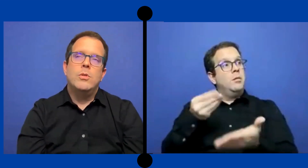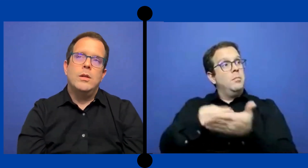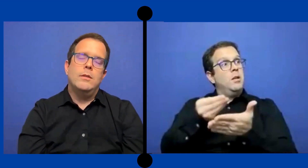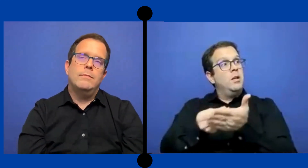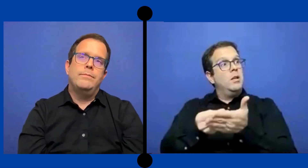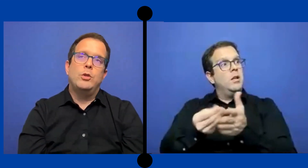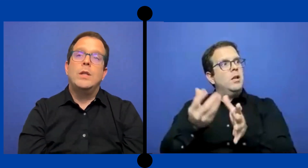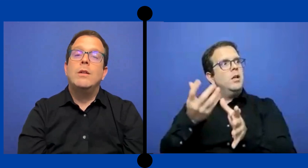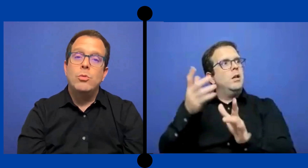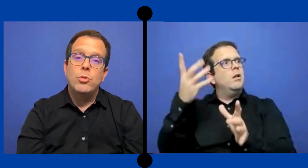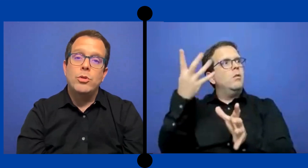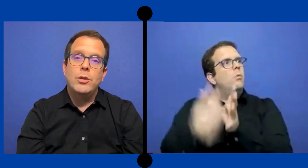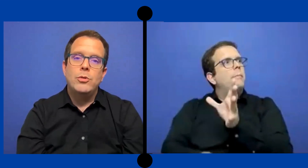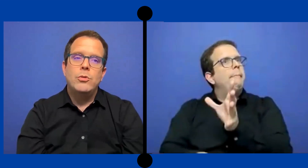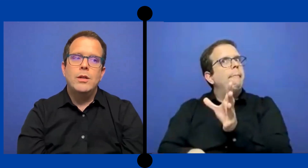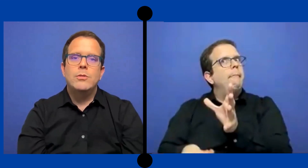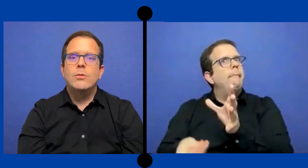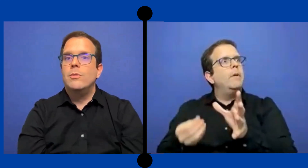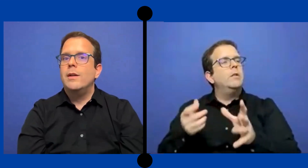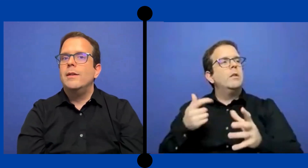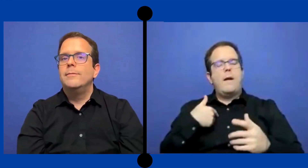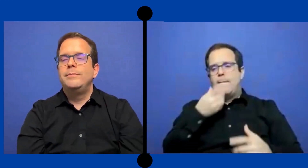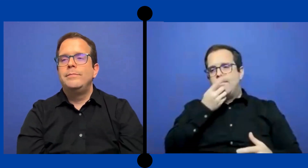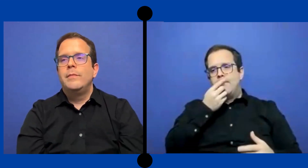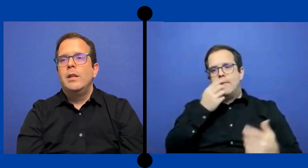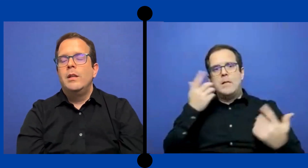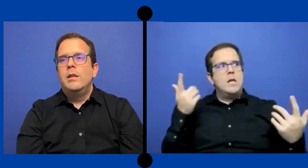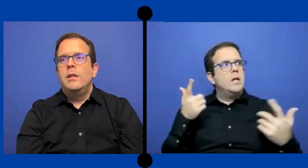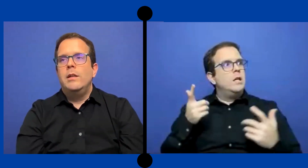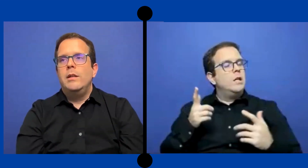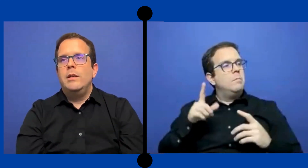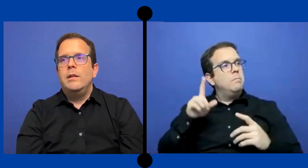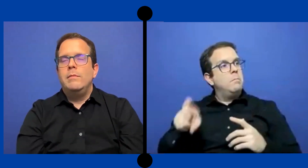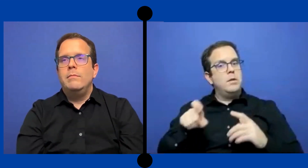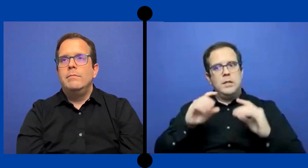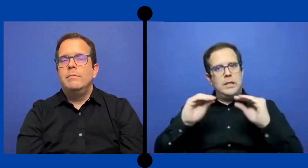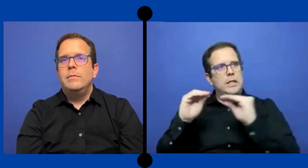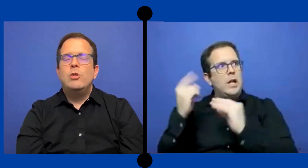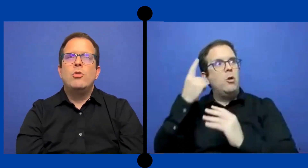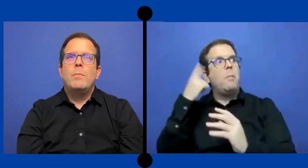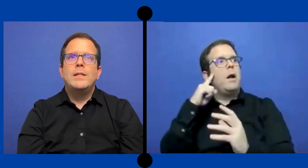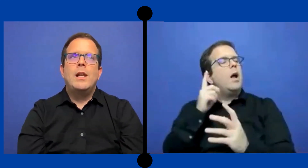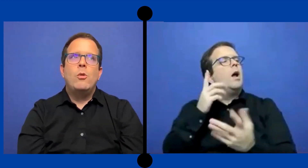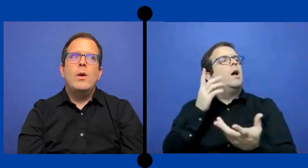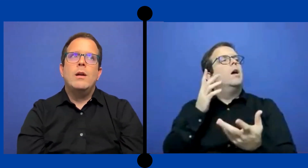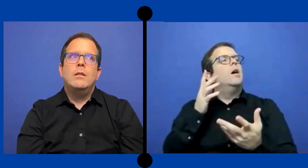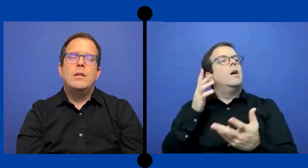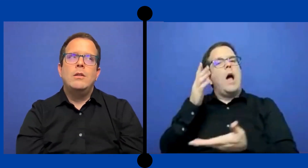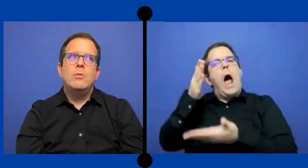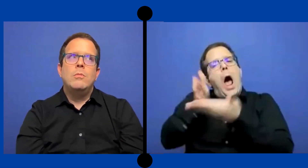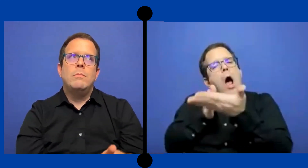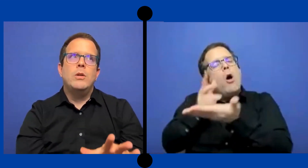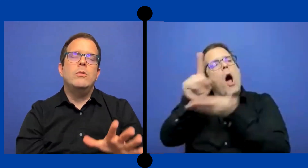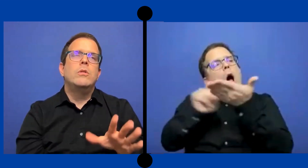Pues no estabas tú contando con eso o qué ..no pasa la escuela tanto pero